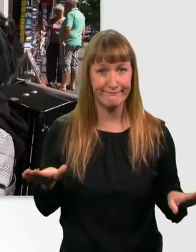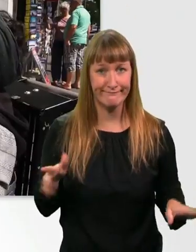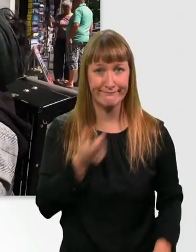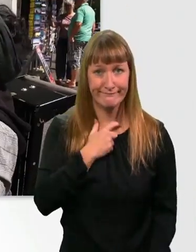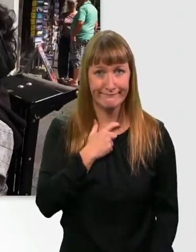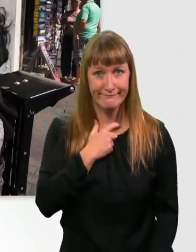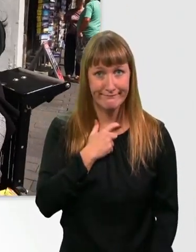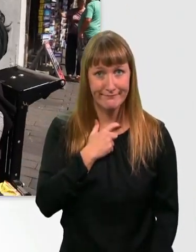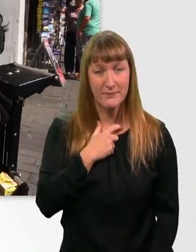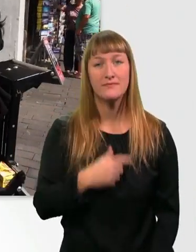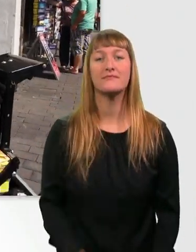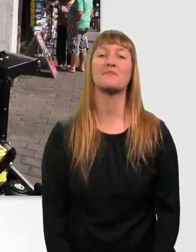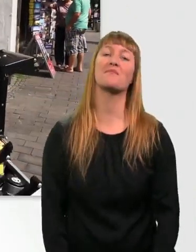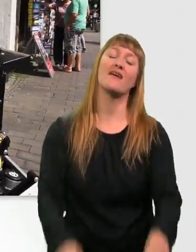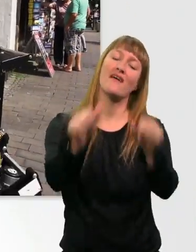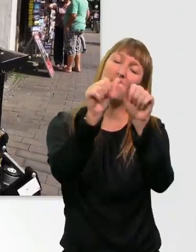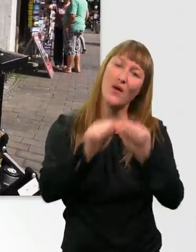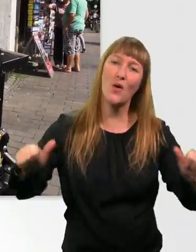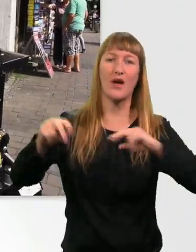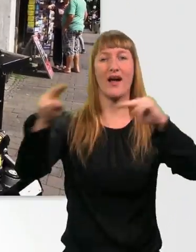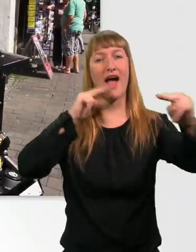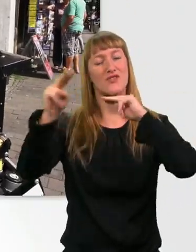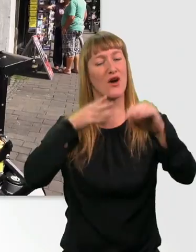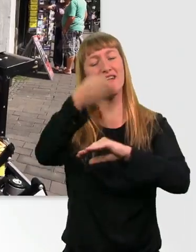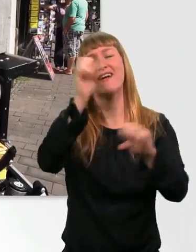Zum Glück komm ich nicht in Restaurants rein. So spar ich Geld.